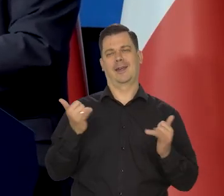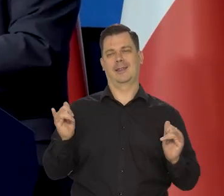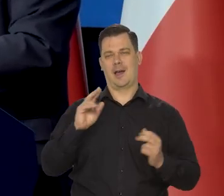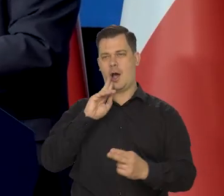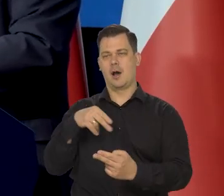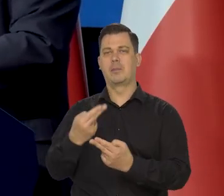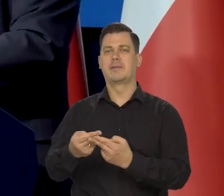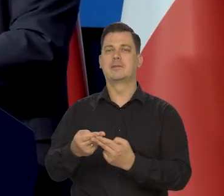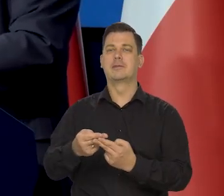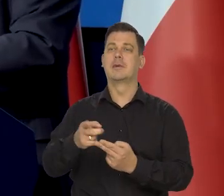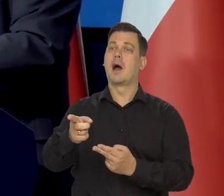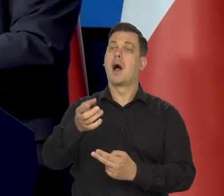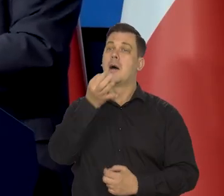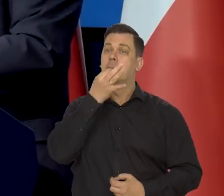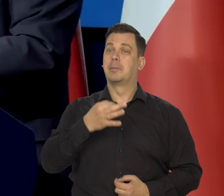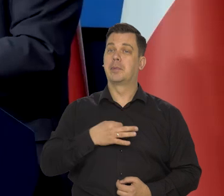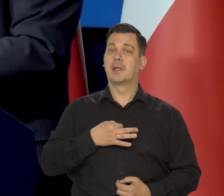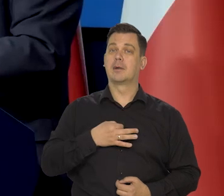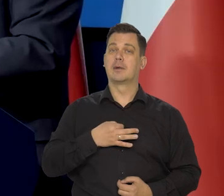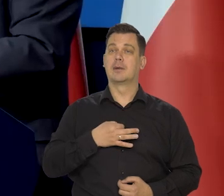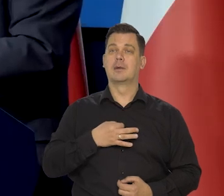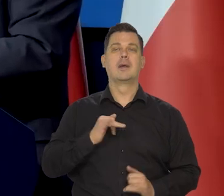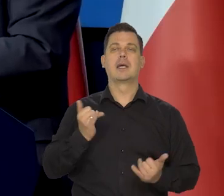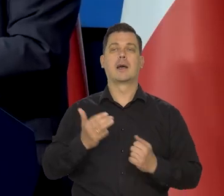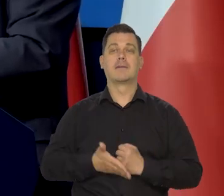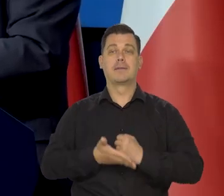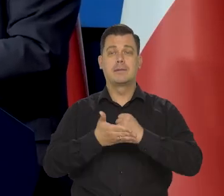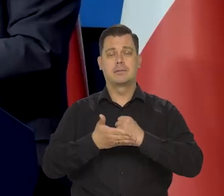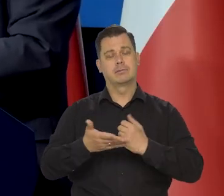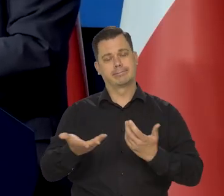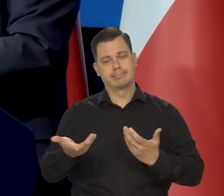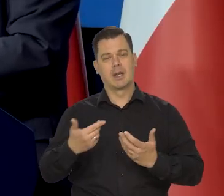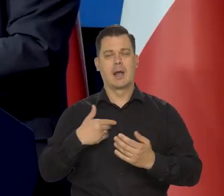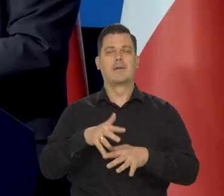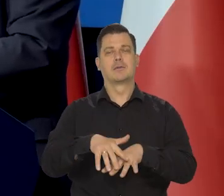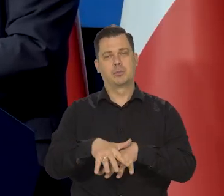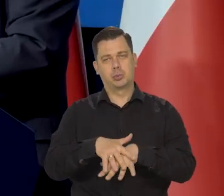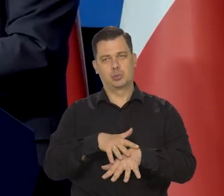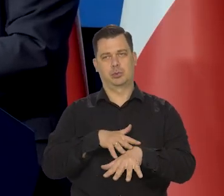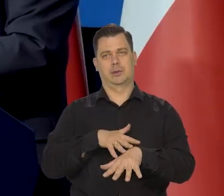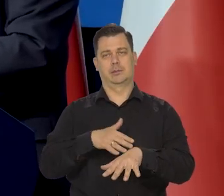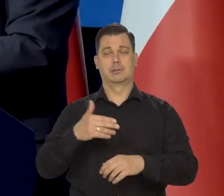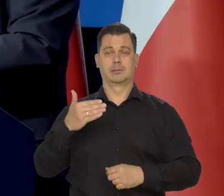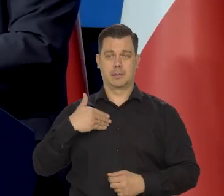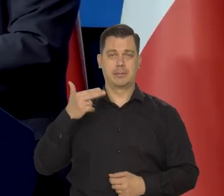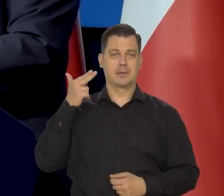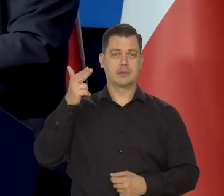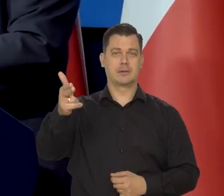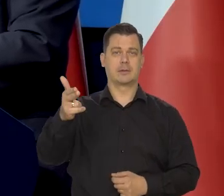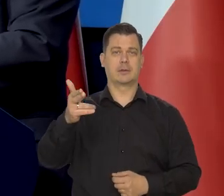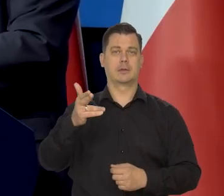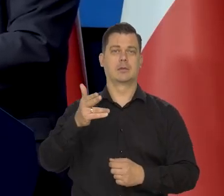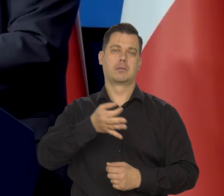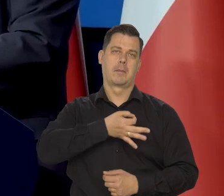Pani pyta, co, mogę powiedzieć - współczuję im i mam nadzieję, że szybko im się ta sytuacja poprawi.